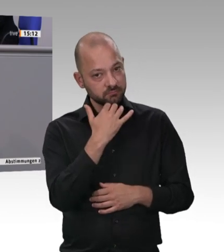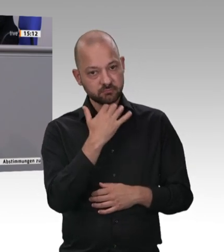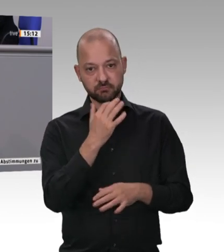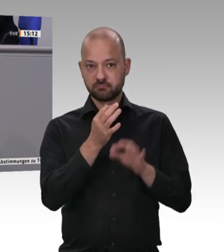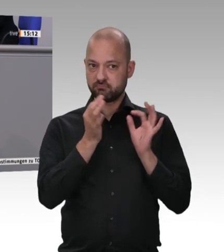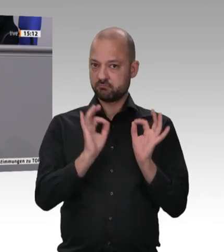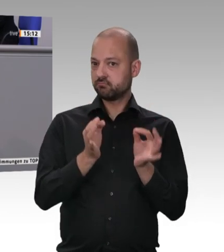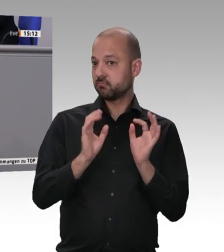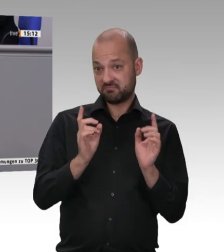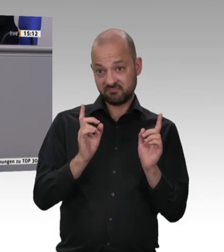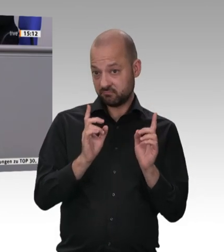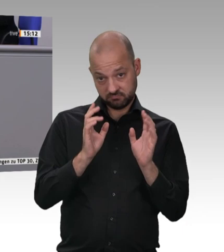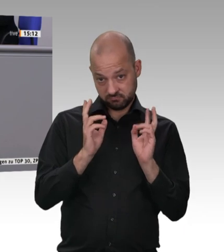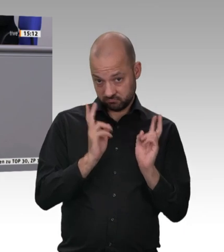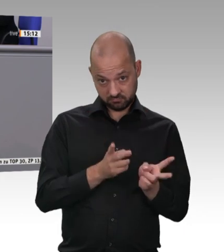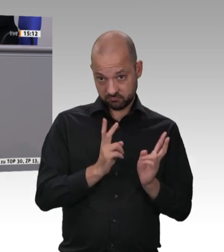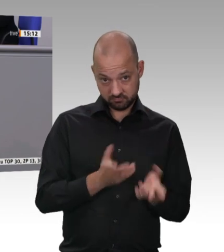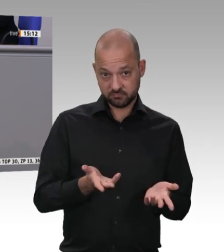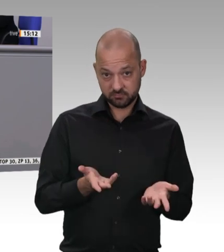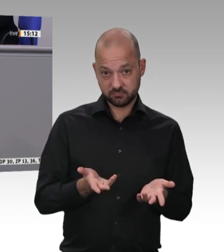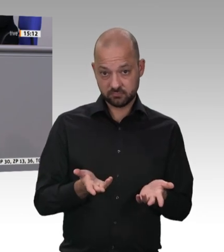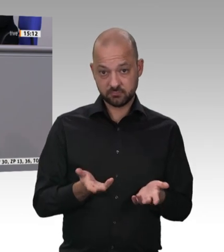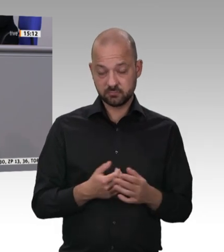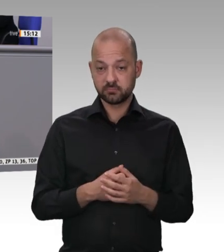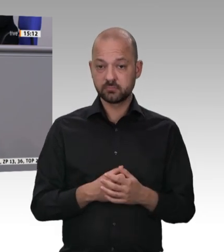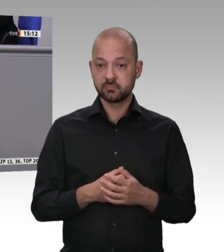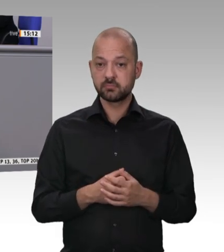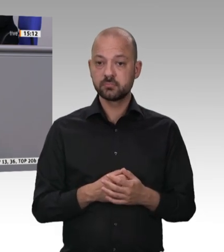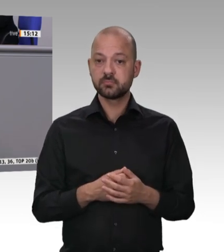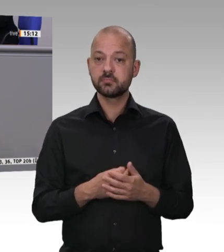dazu in der Lage sind, sich auf freiwilliger Basis zu einigen. Der Konkurrenzkampf zwischen